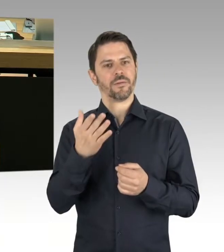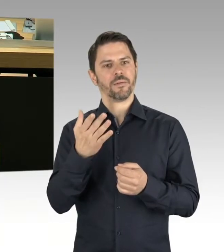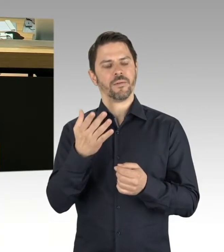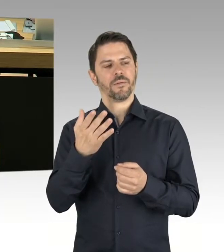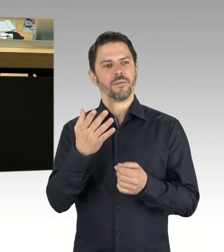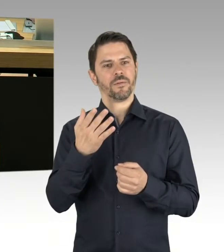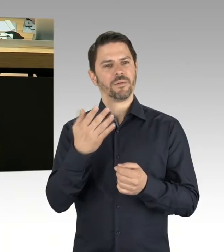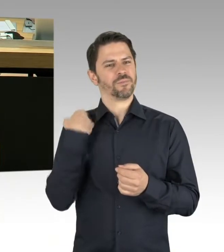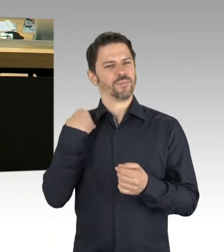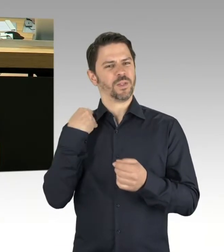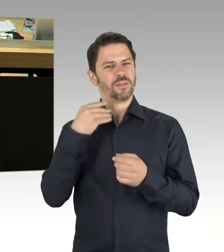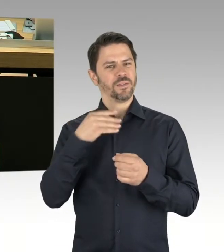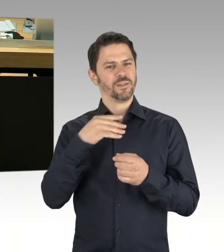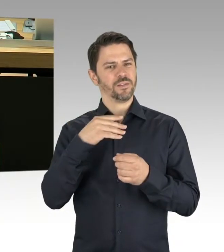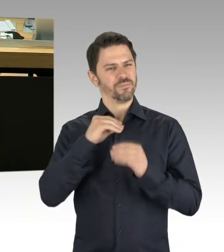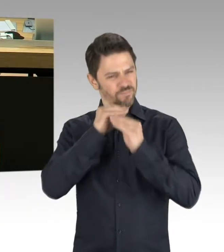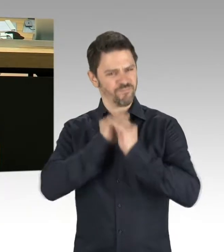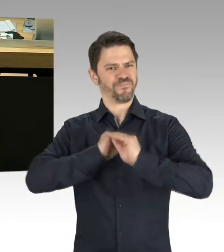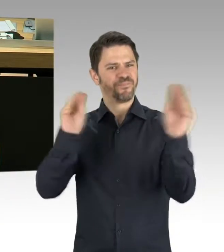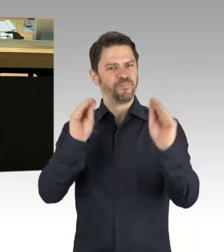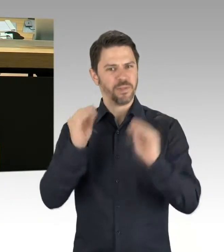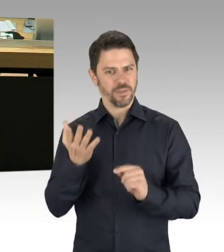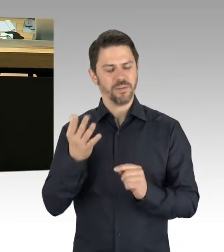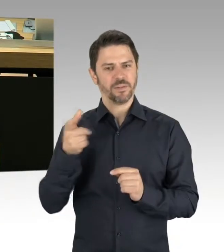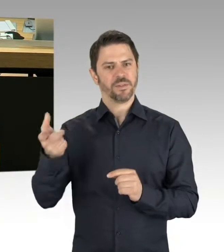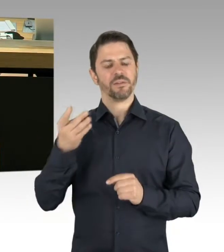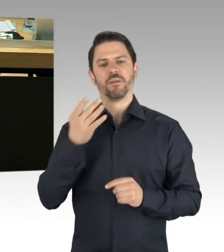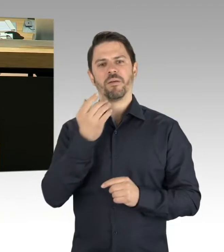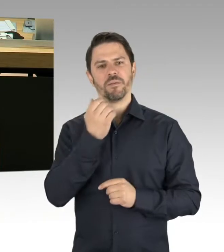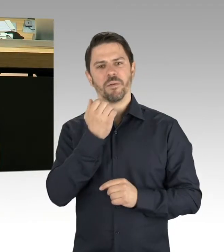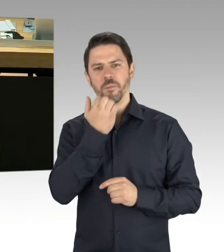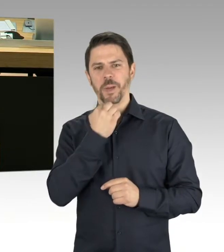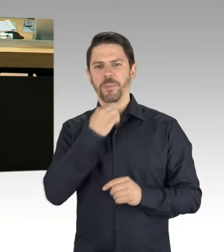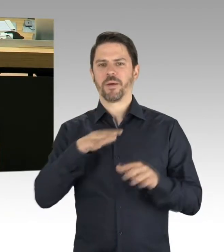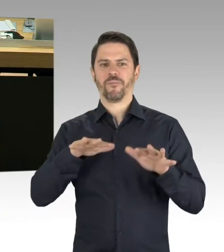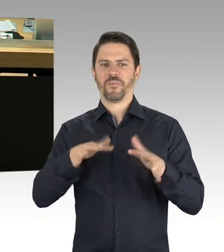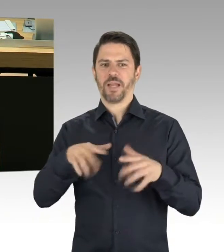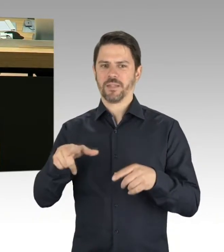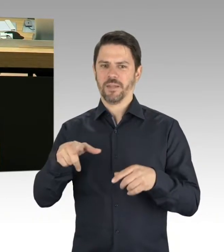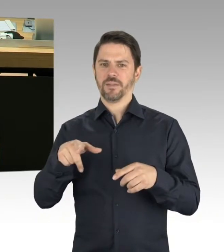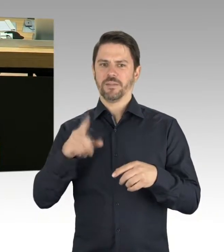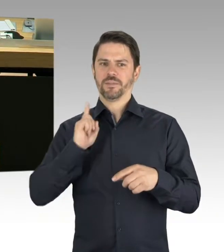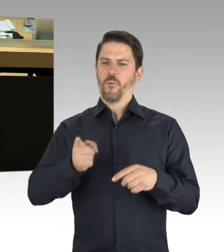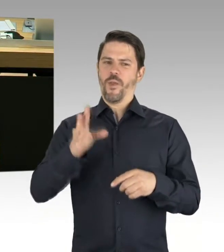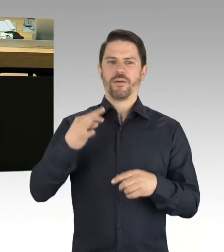Dahingehend sind nicht nur aus dem linken Lager, sondern auch aus Teilen des Senates